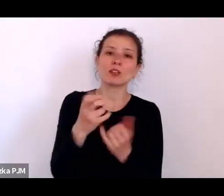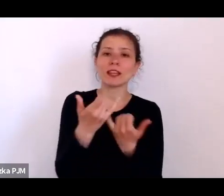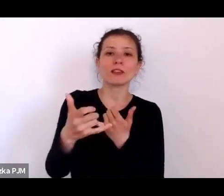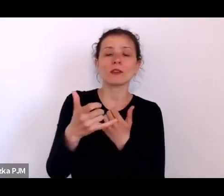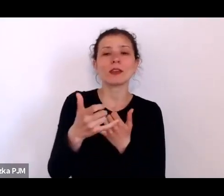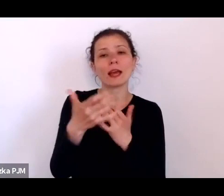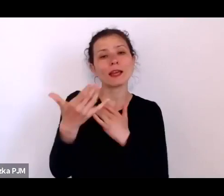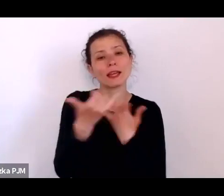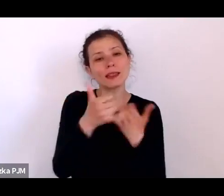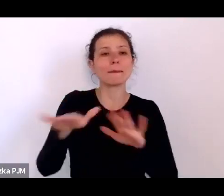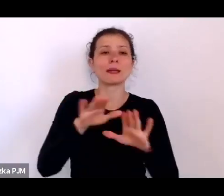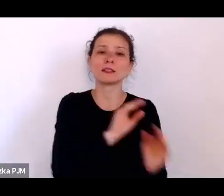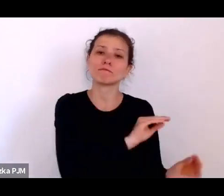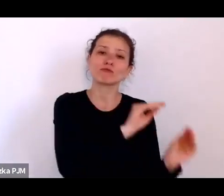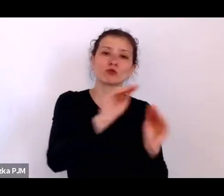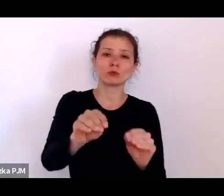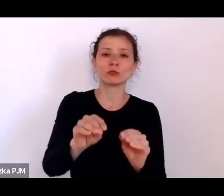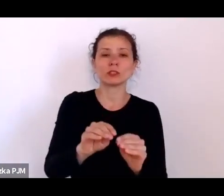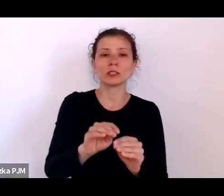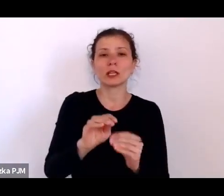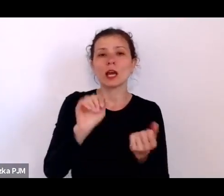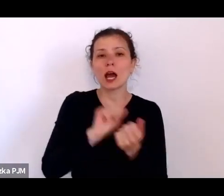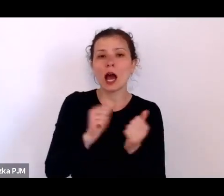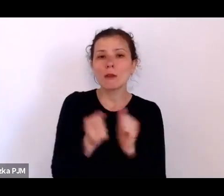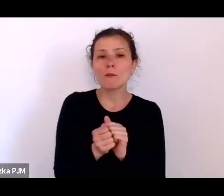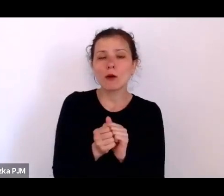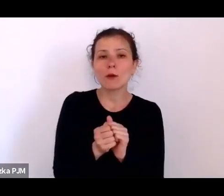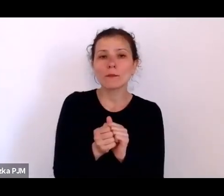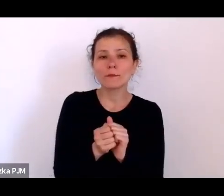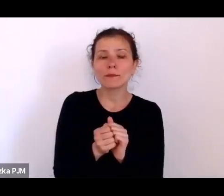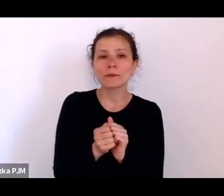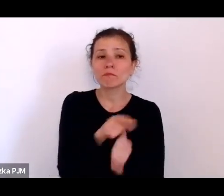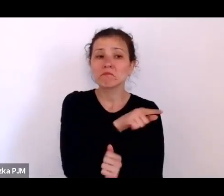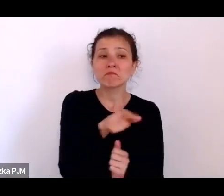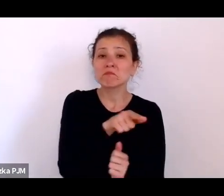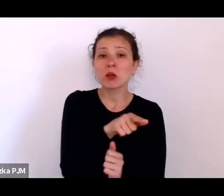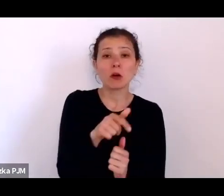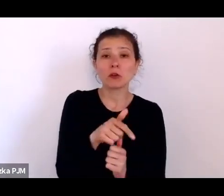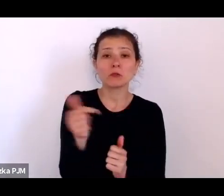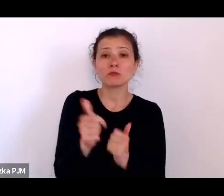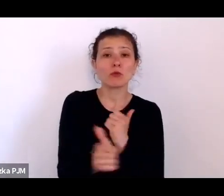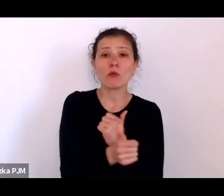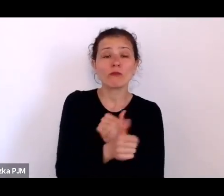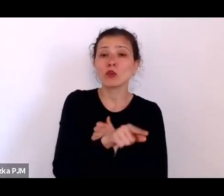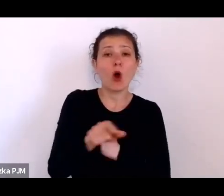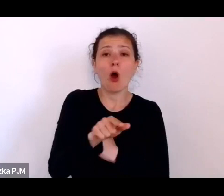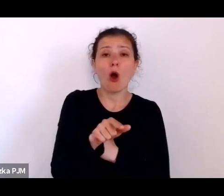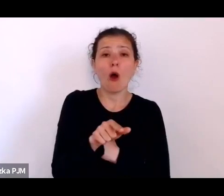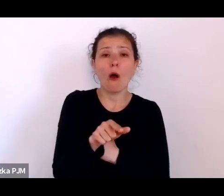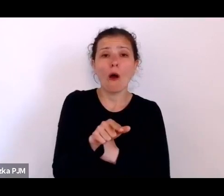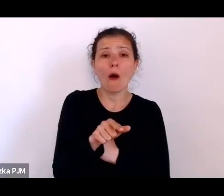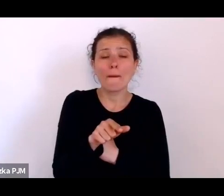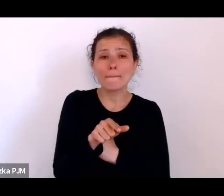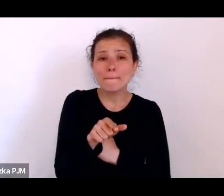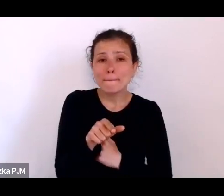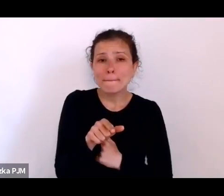dowodzenia, że to oni właśnie nie stanowią tej społeczności, która się dobrze czuje w swoim gronie